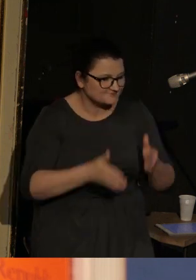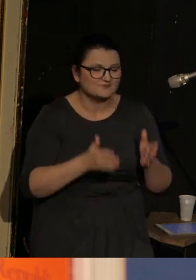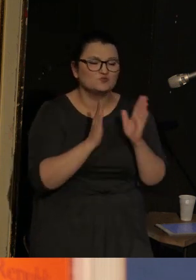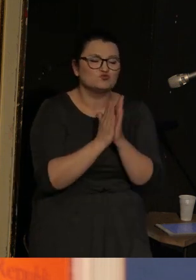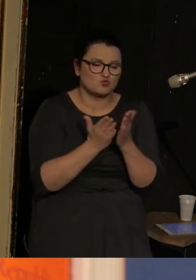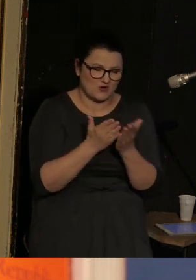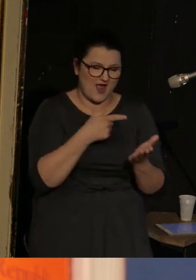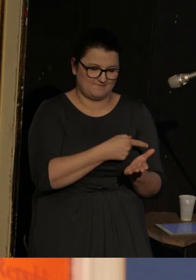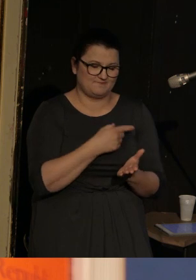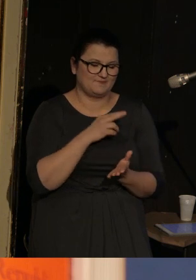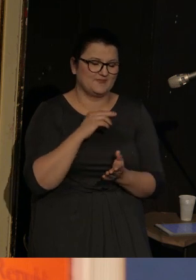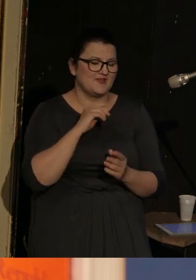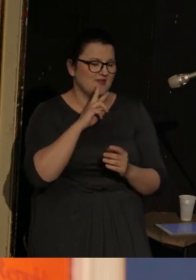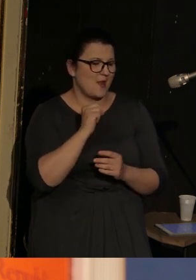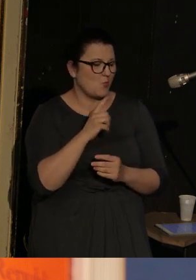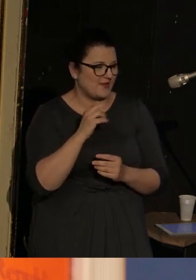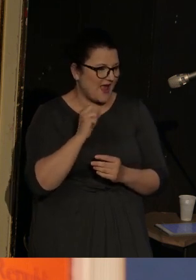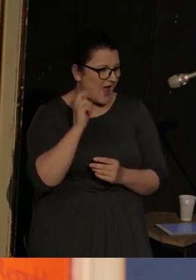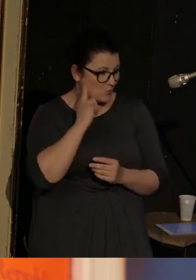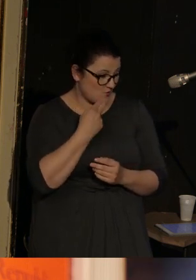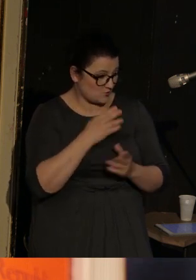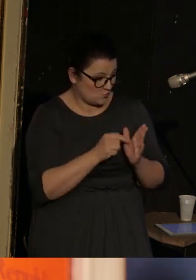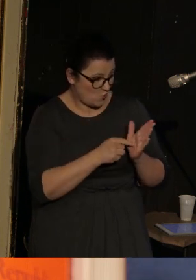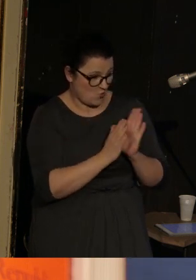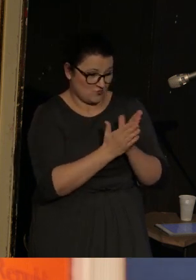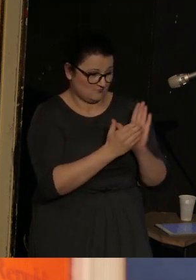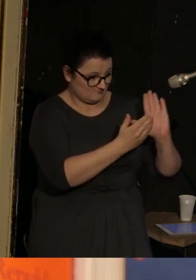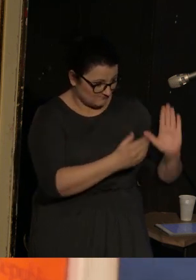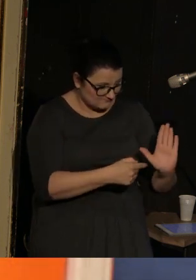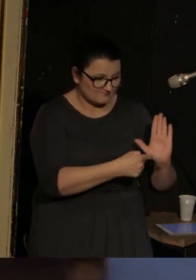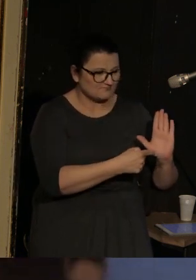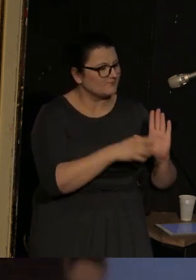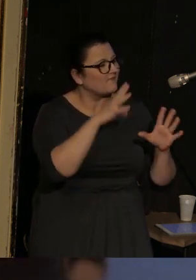To jest ten tom, który przed państwem stoi, składa się z 70 wierszy.